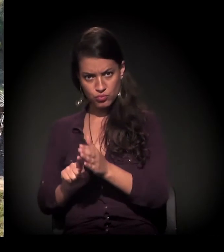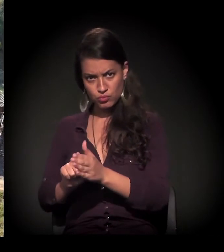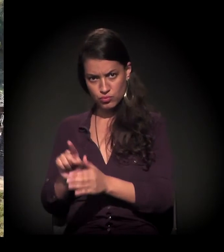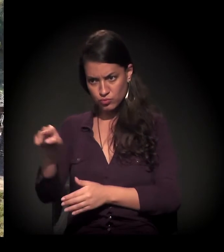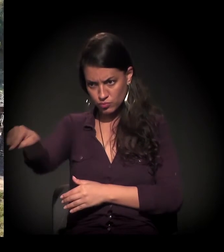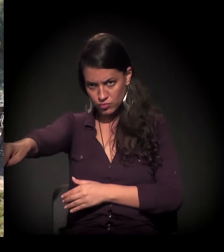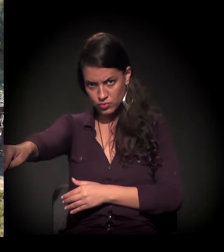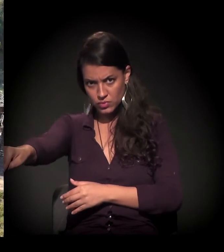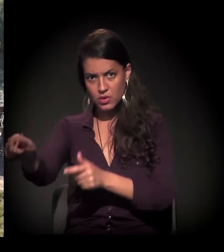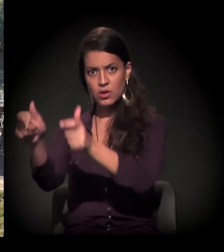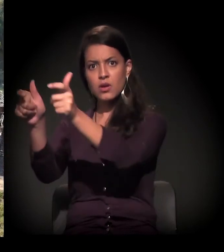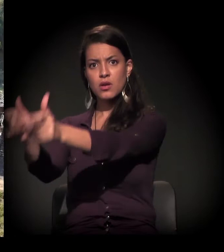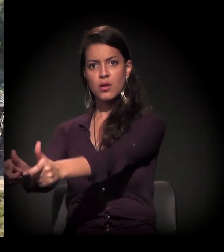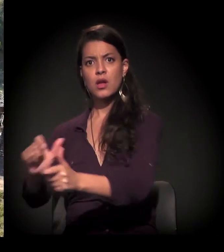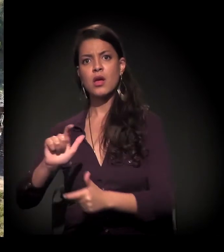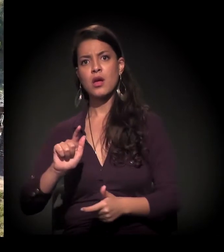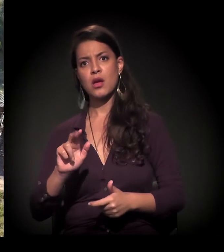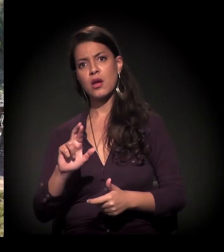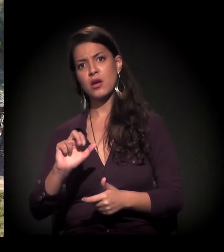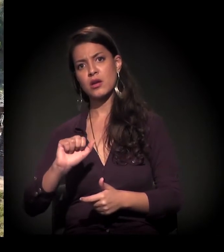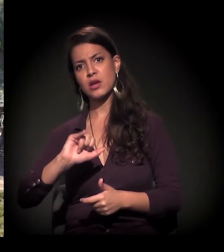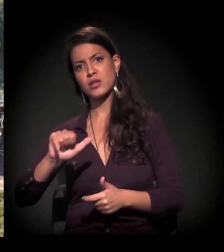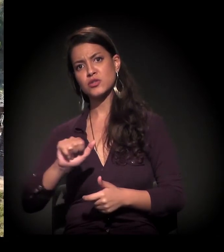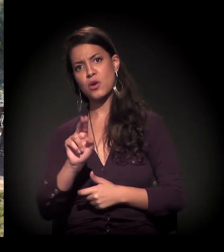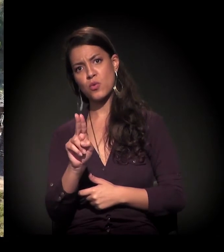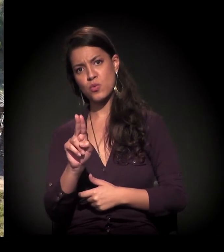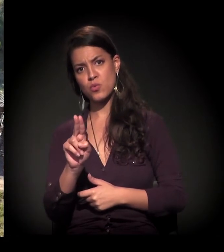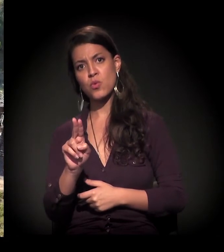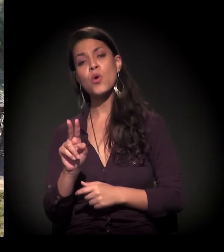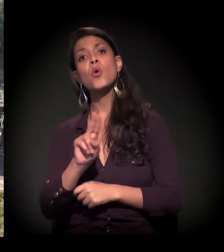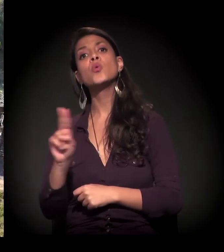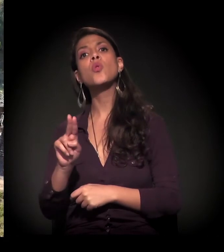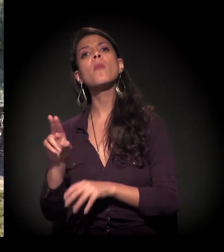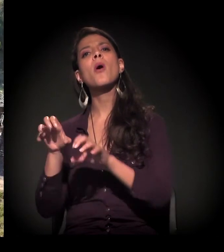É extremo Sul, Grajaú, região que é a Ocupação Porto Velho,